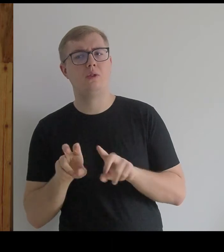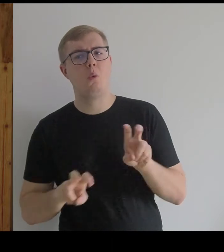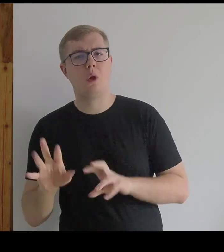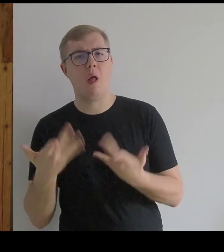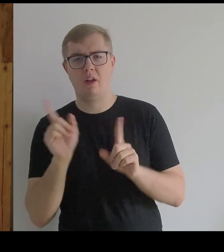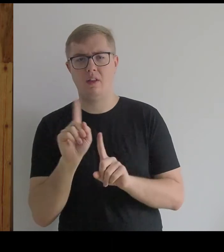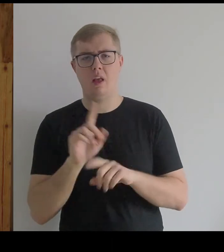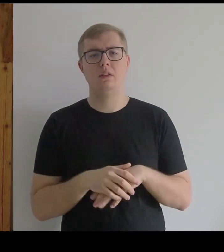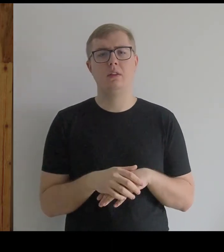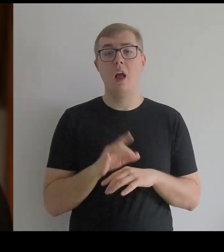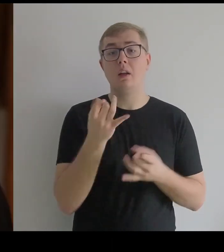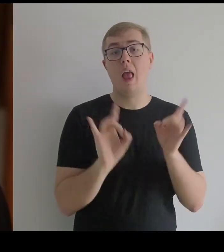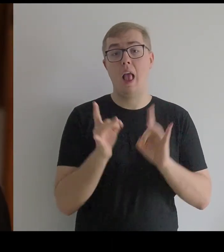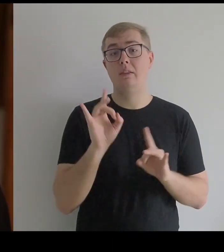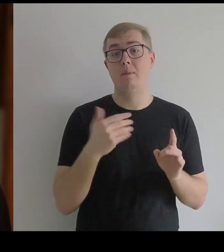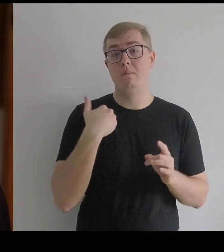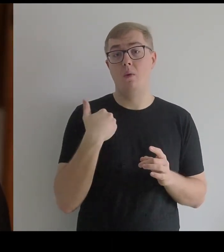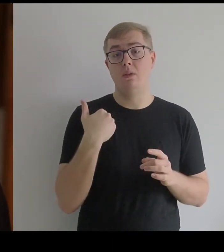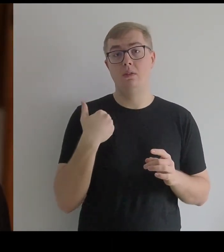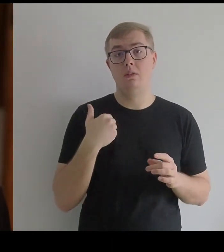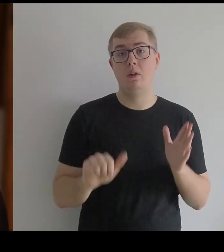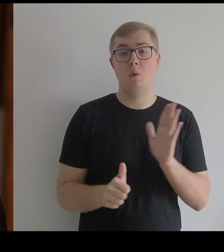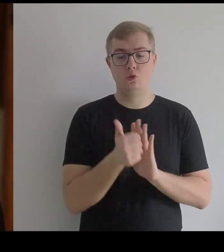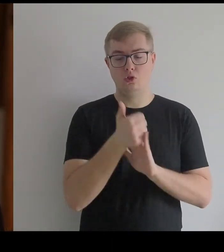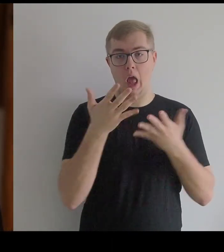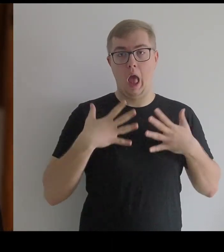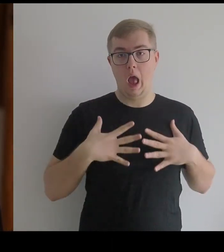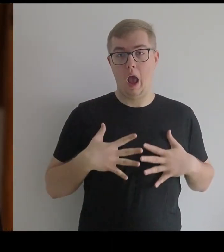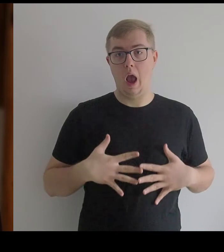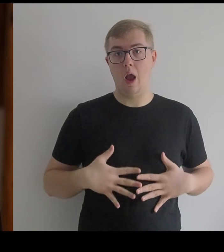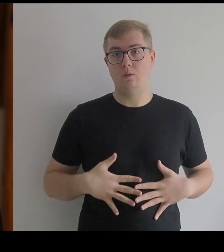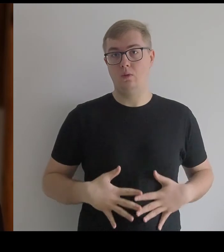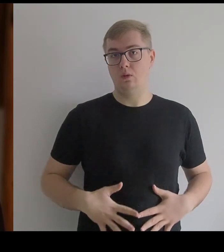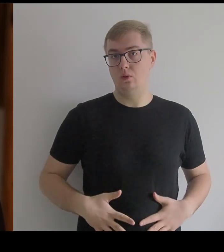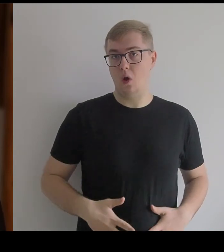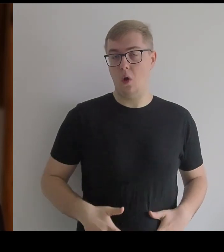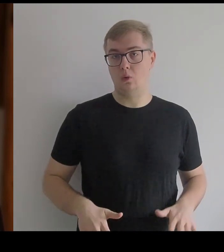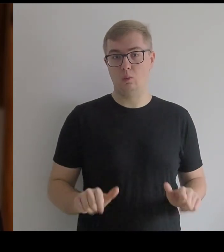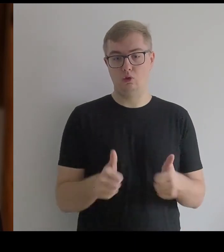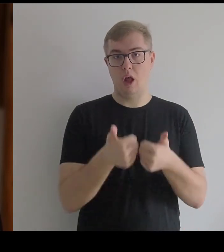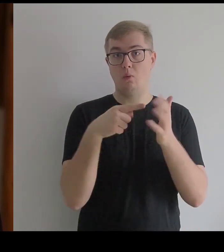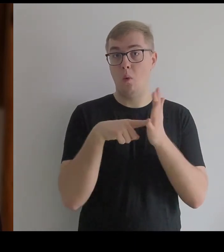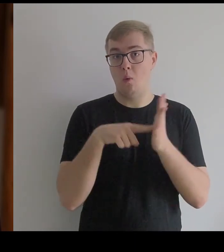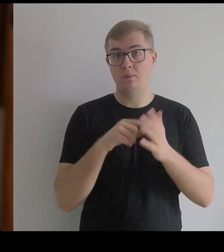Tak, gest był określony poprzez kształt kostiumu.